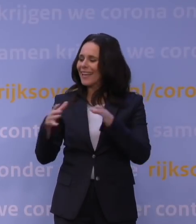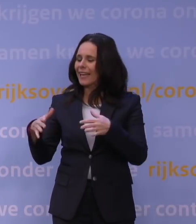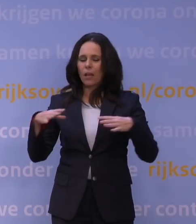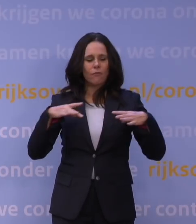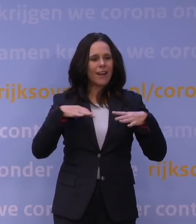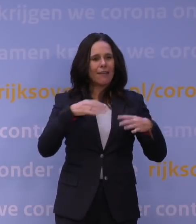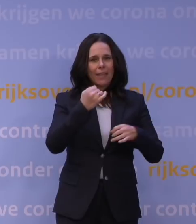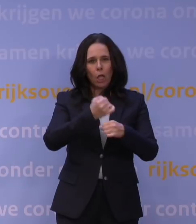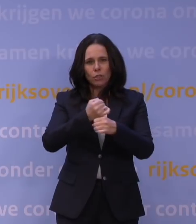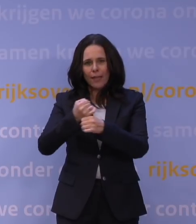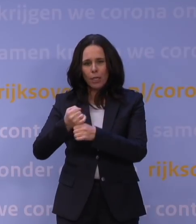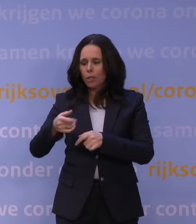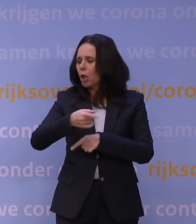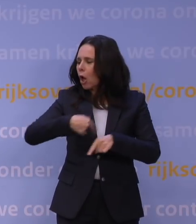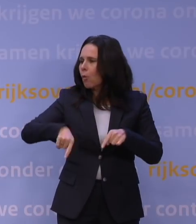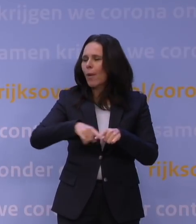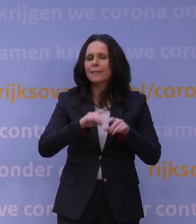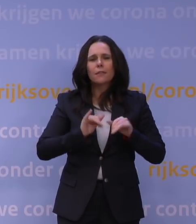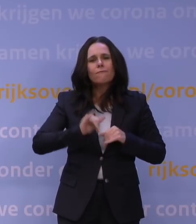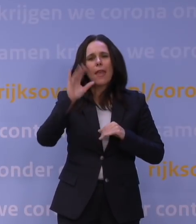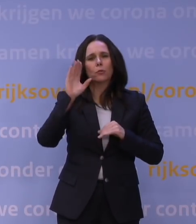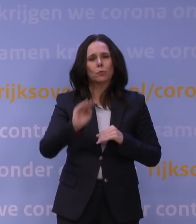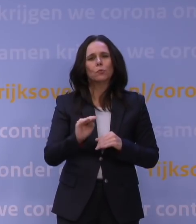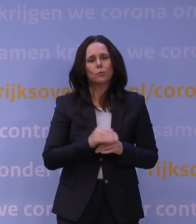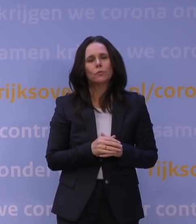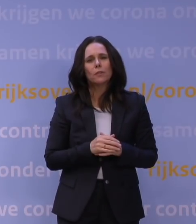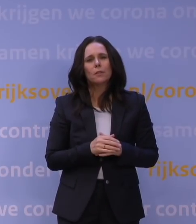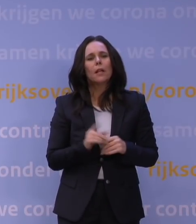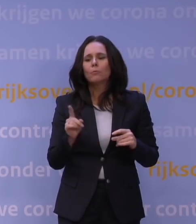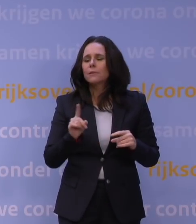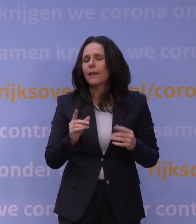en dat gemeenten daar zoveel aan doen. Op zichzelf zal dat voor heel veel opvang leiden van deze problemen,